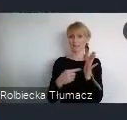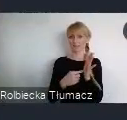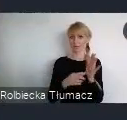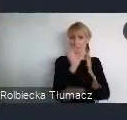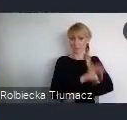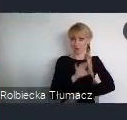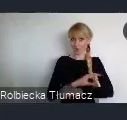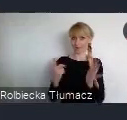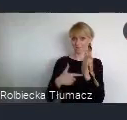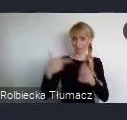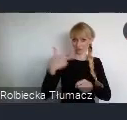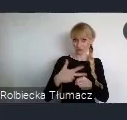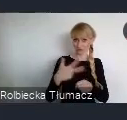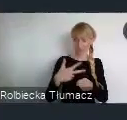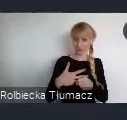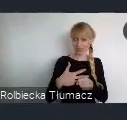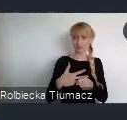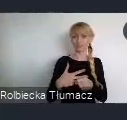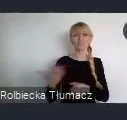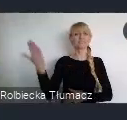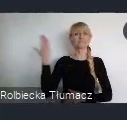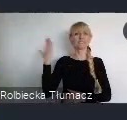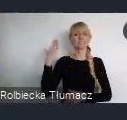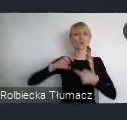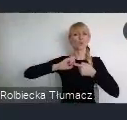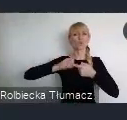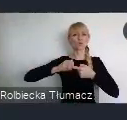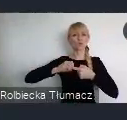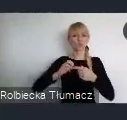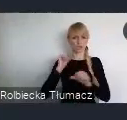przekazaliśmy państwu pod koniec grudnia ubiegłego roku do konsultacji społecznych.